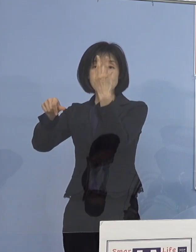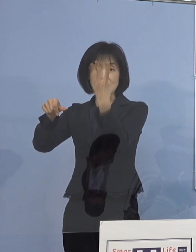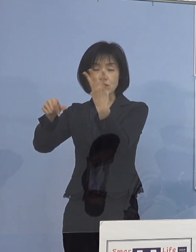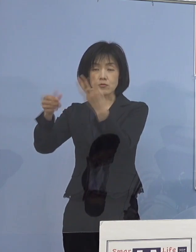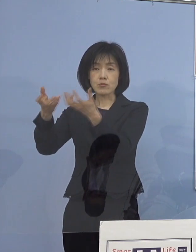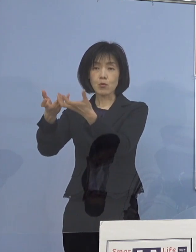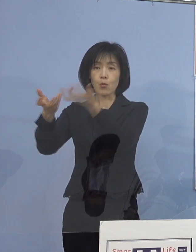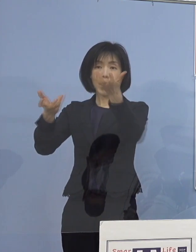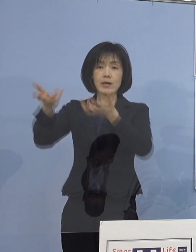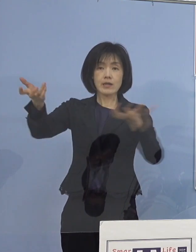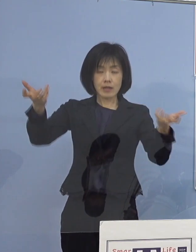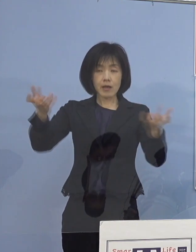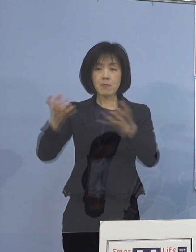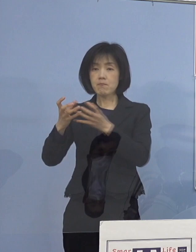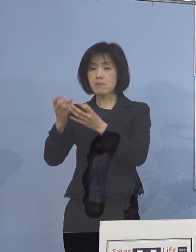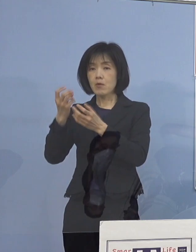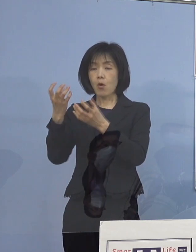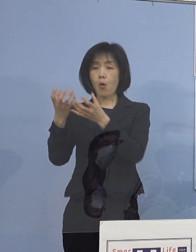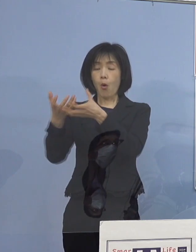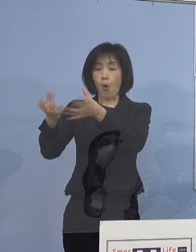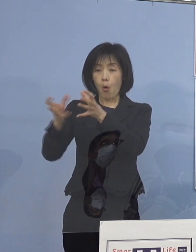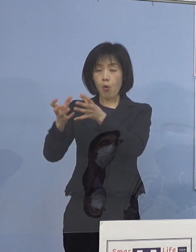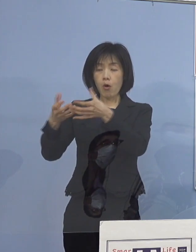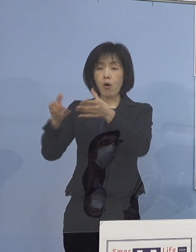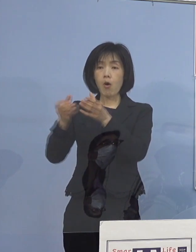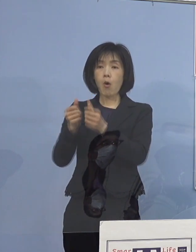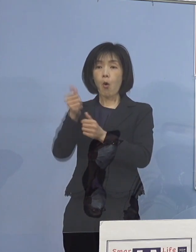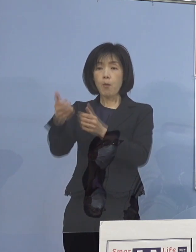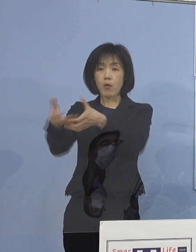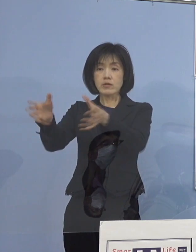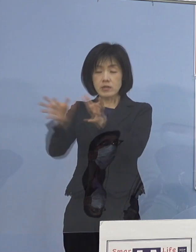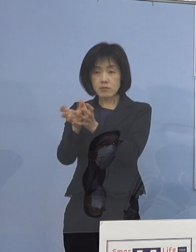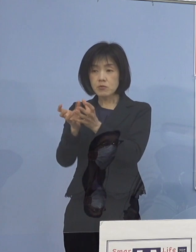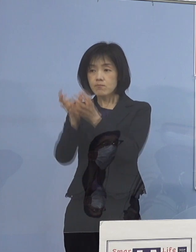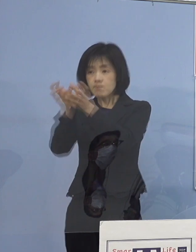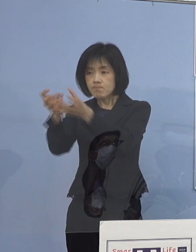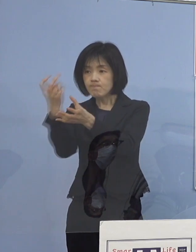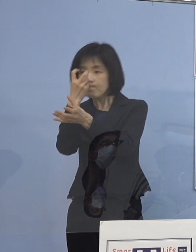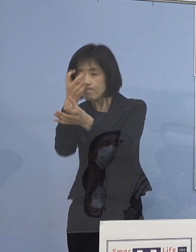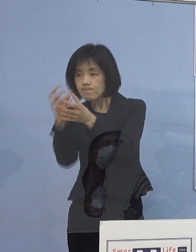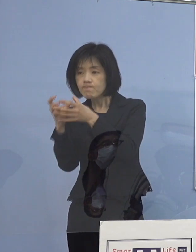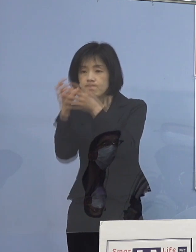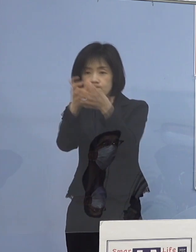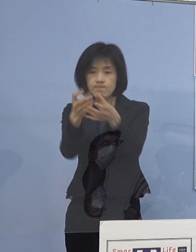この学校訪問チームが 全ての県立高等学校を訪問し